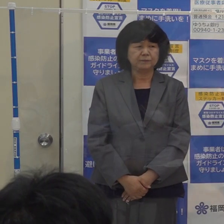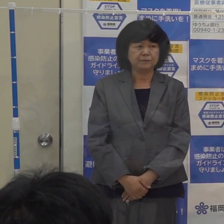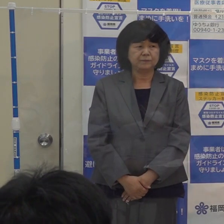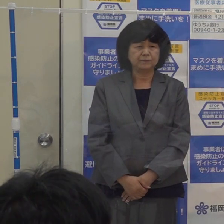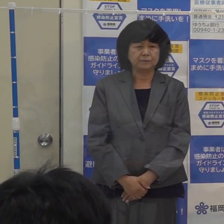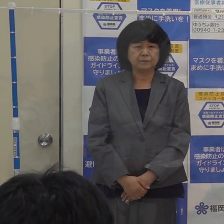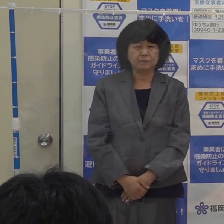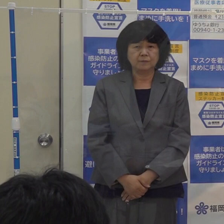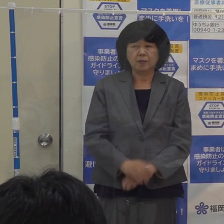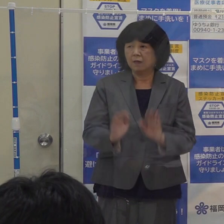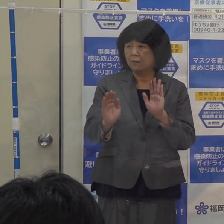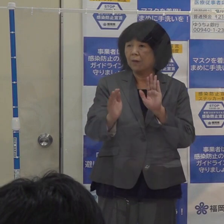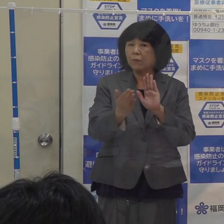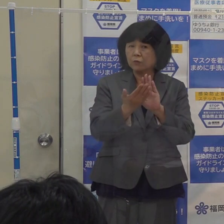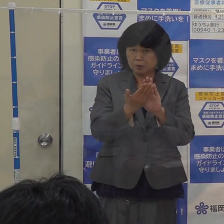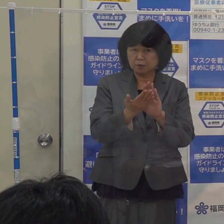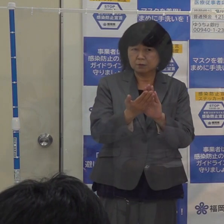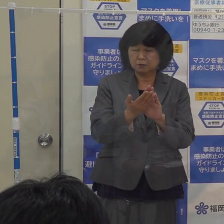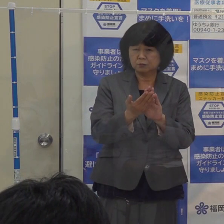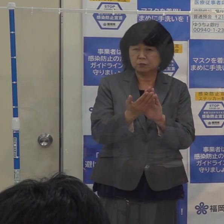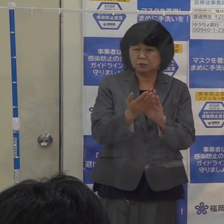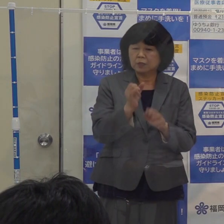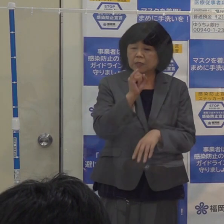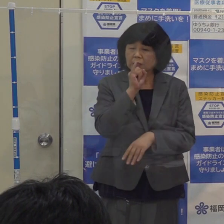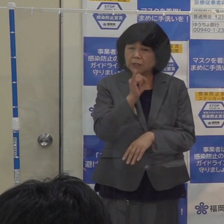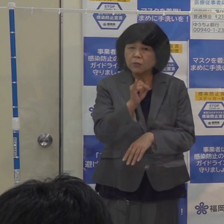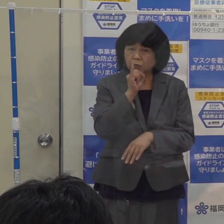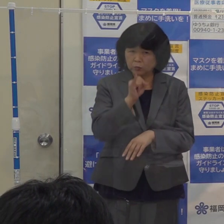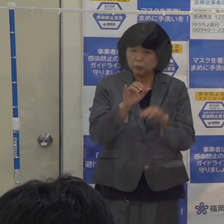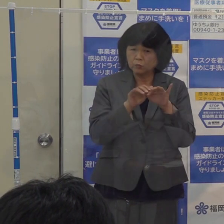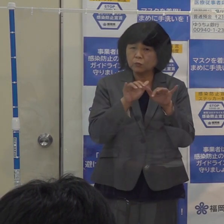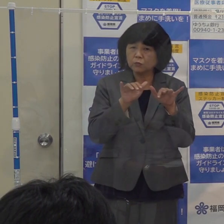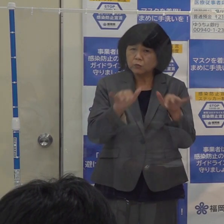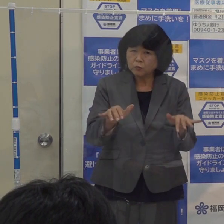間もなく 季節性のインフルエンザの流行期に当たります